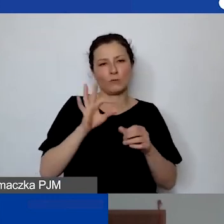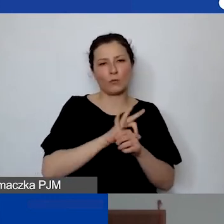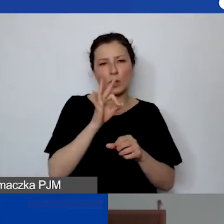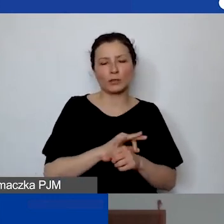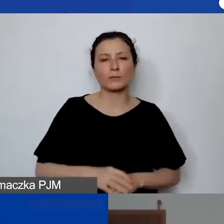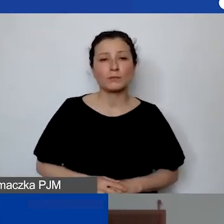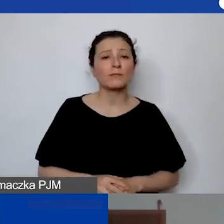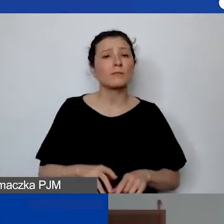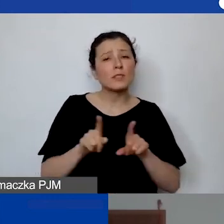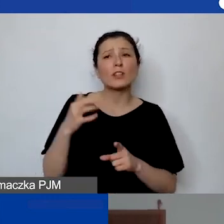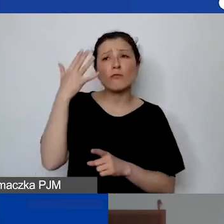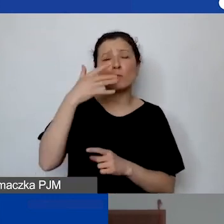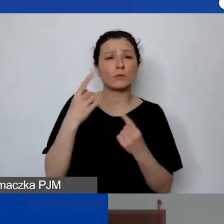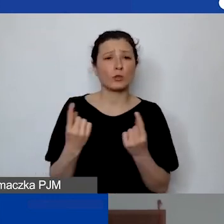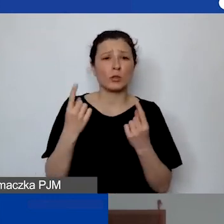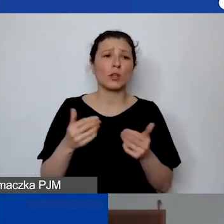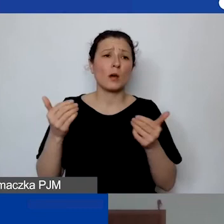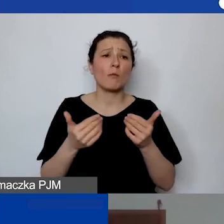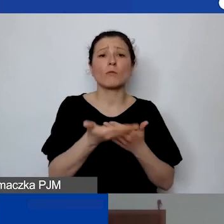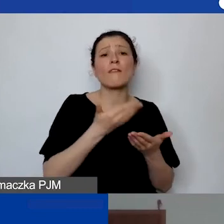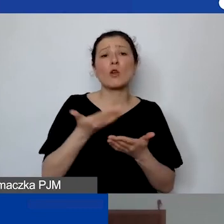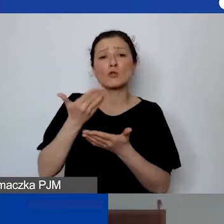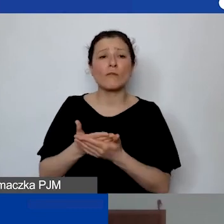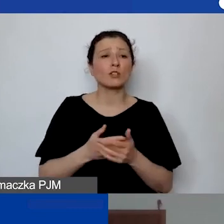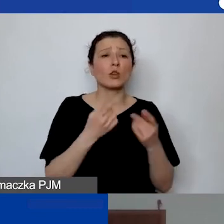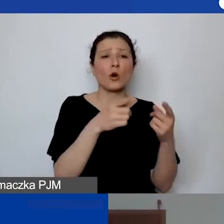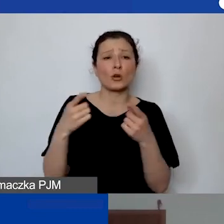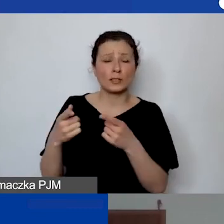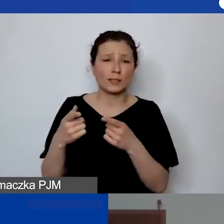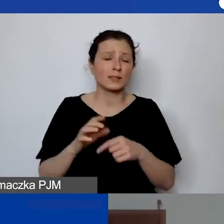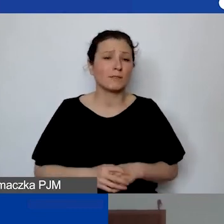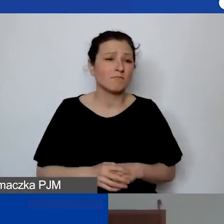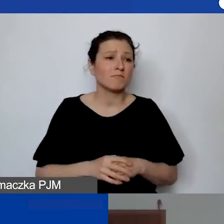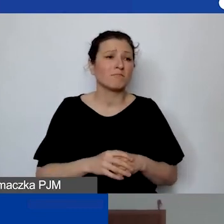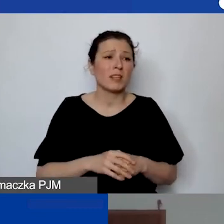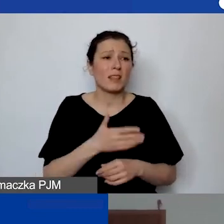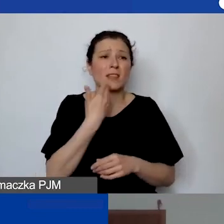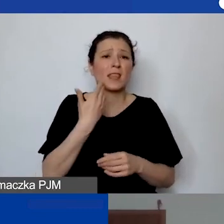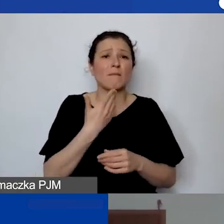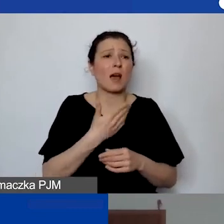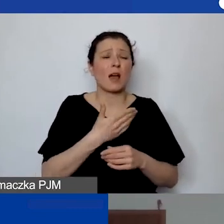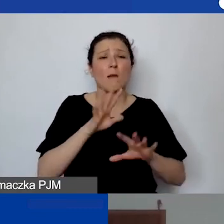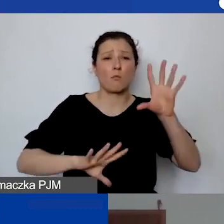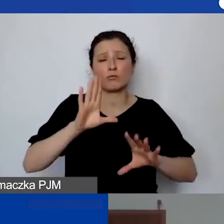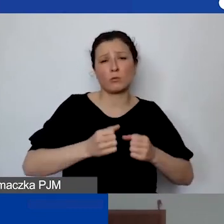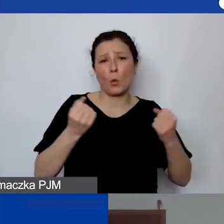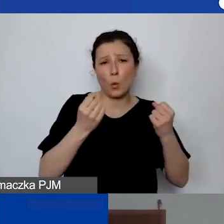że mogą do nas aplikować organizacje bez dużych budżetów albo w związku z obecną sytuacją